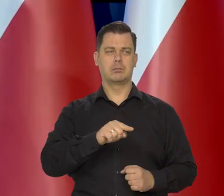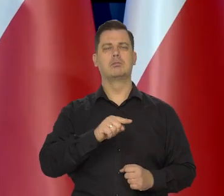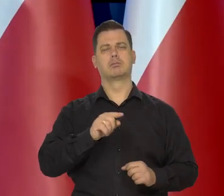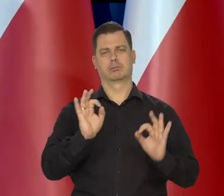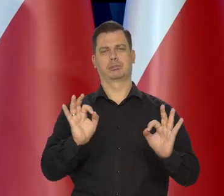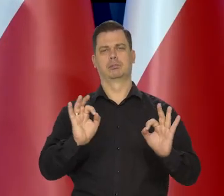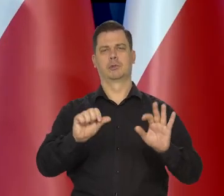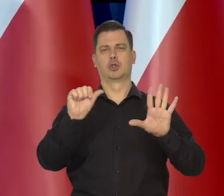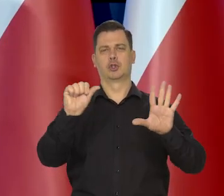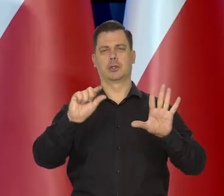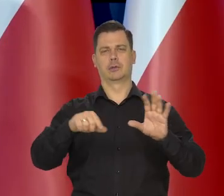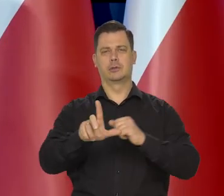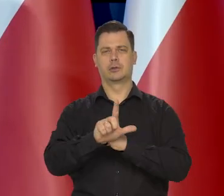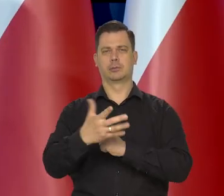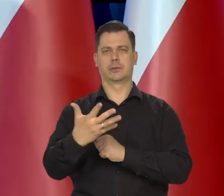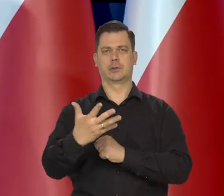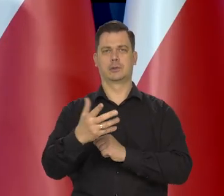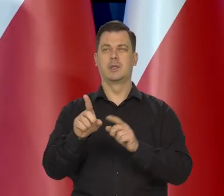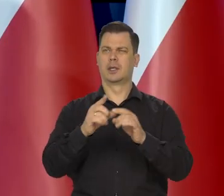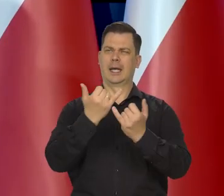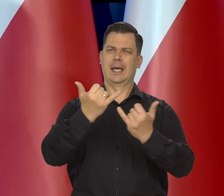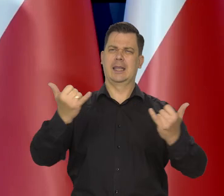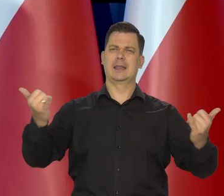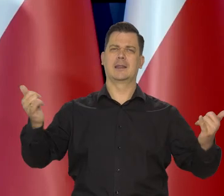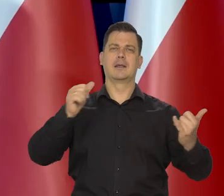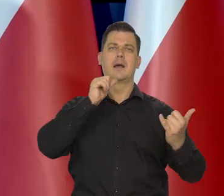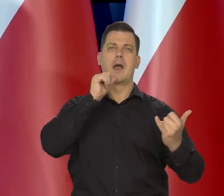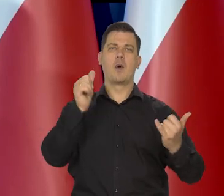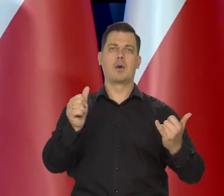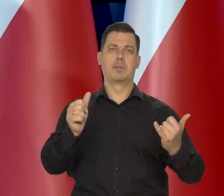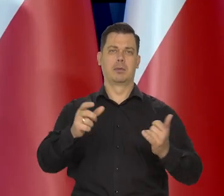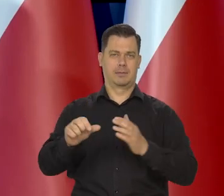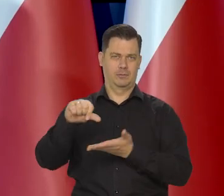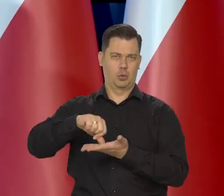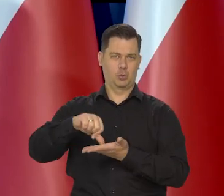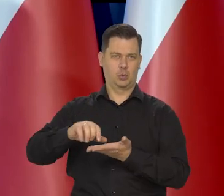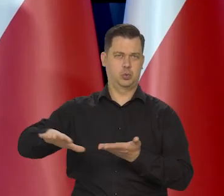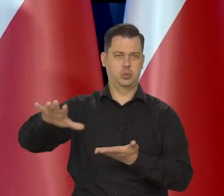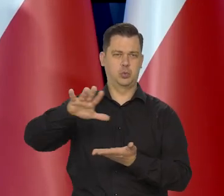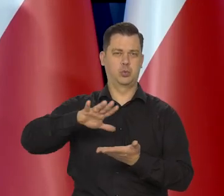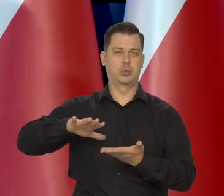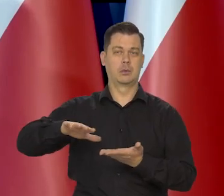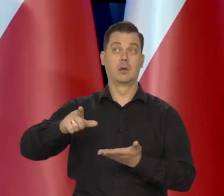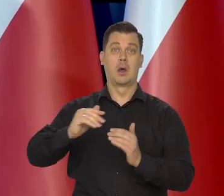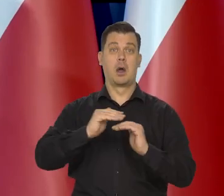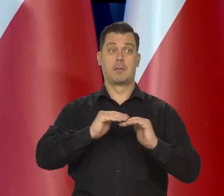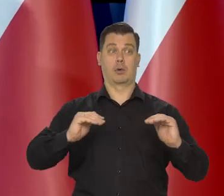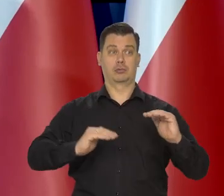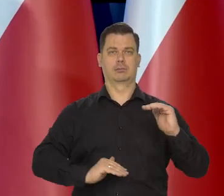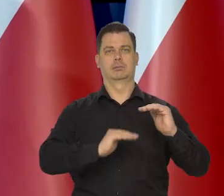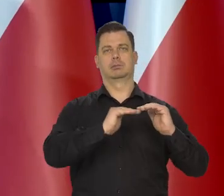I podobnie wszystkie kraje Europy Środkowo Wschodniej postępują, doszły do poziomu i się zatrzymały.